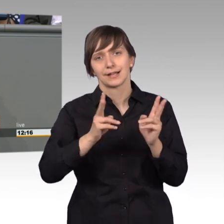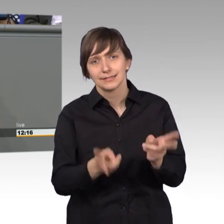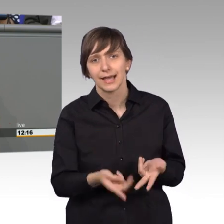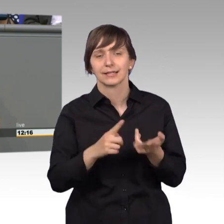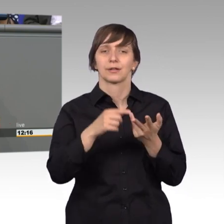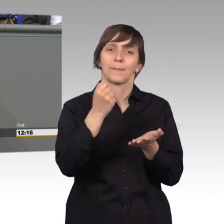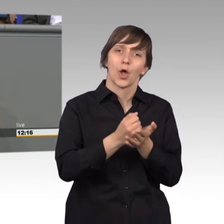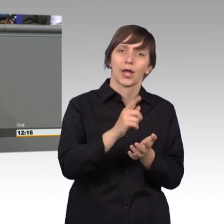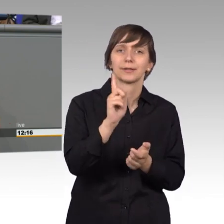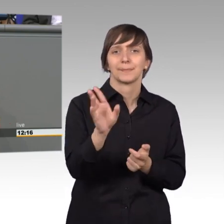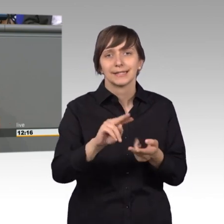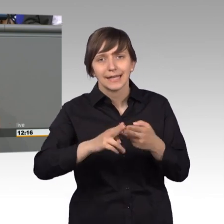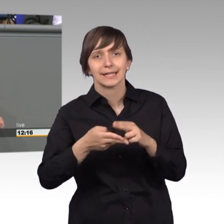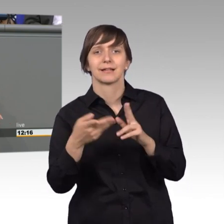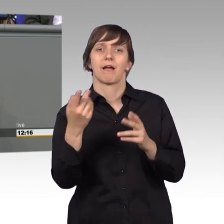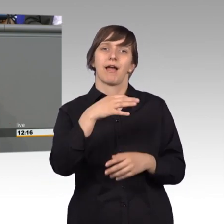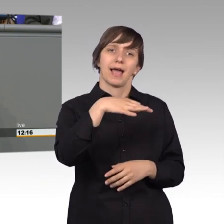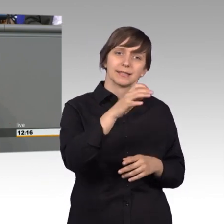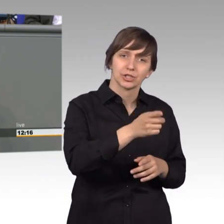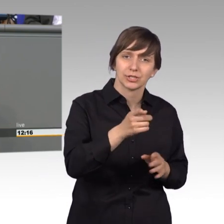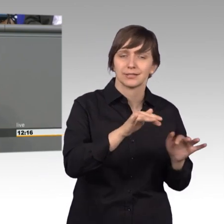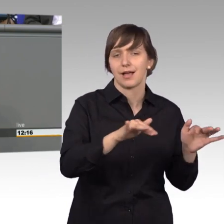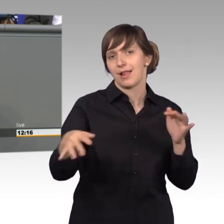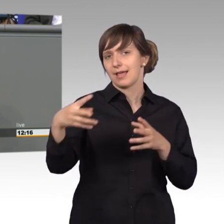Einzelschicksale aller Art, und ist insofern hochinteressant,